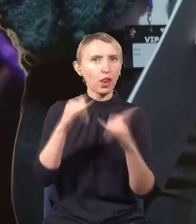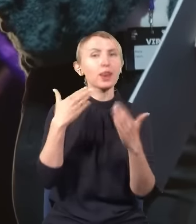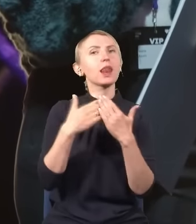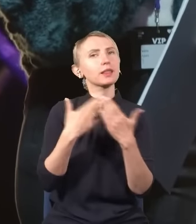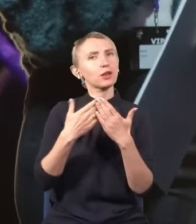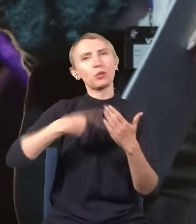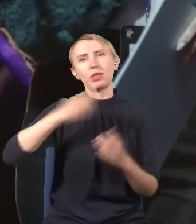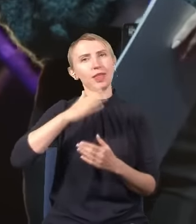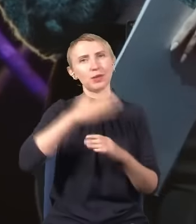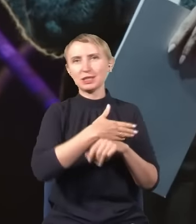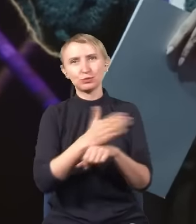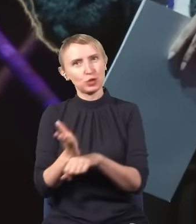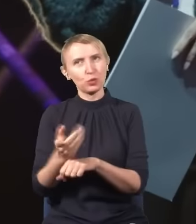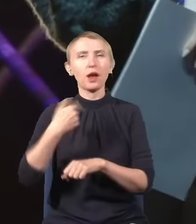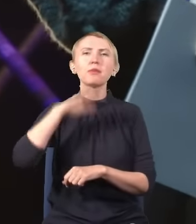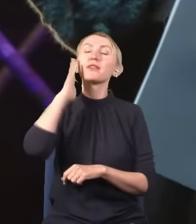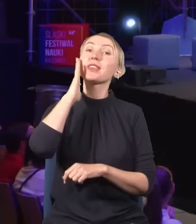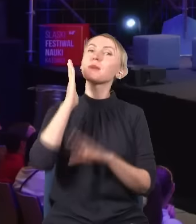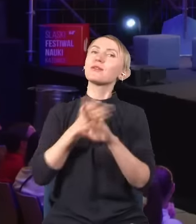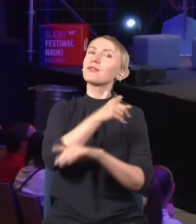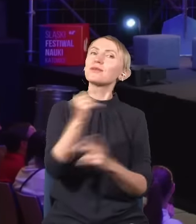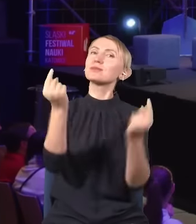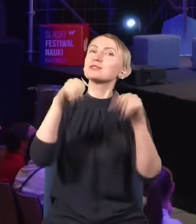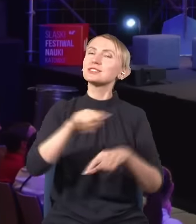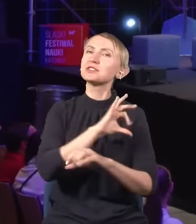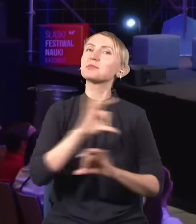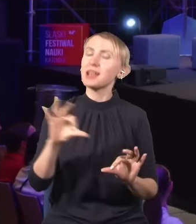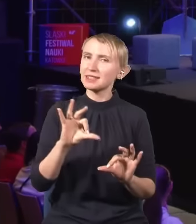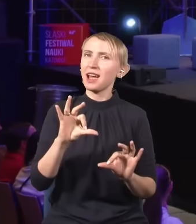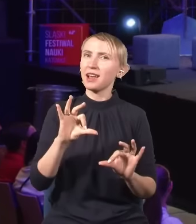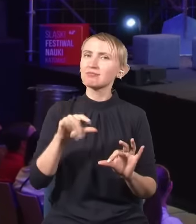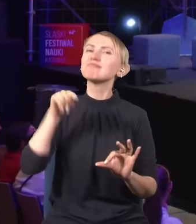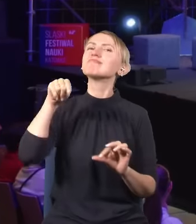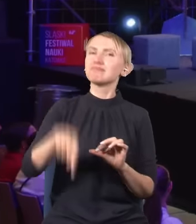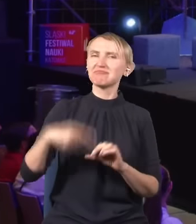Dlatego nie będziemy przedłużać, bo wiemy, że przyszliście specjalnie na ten wykład.